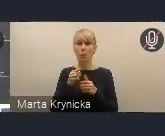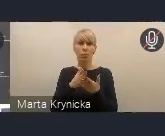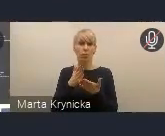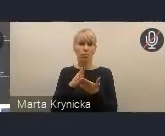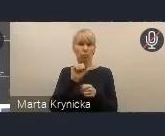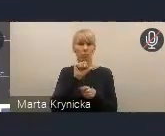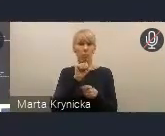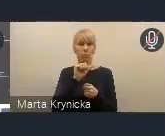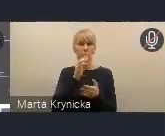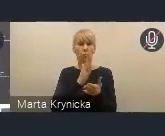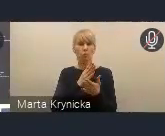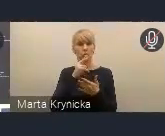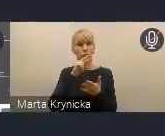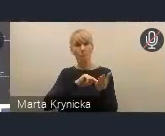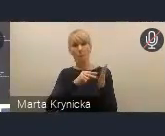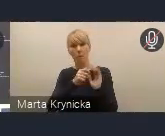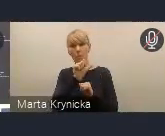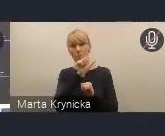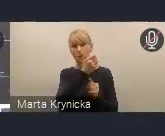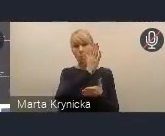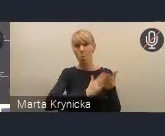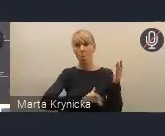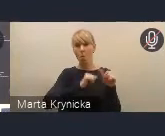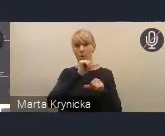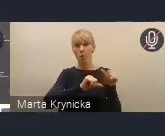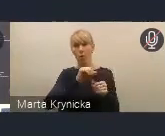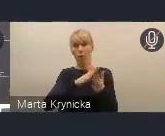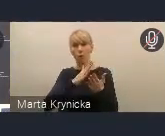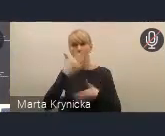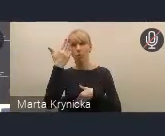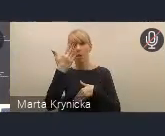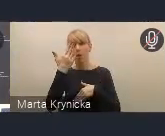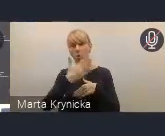Myślę, że będzie to końcówka tego drugiego kwartału, czyli czerwiec.